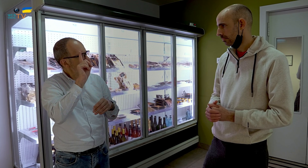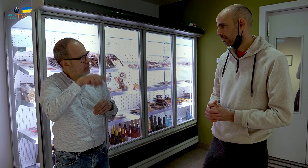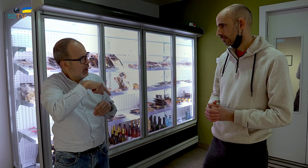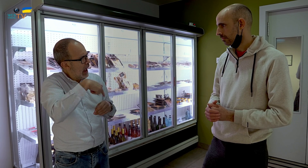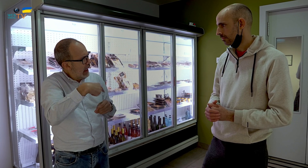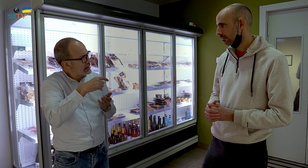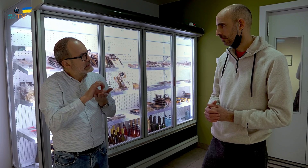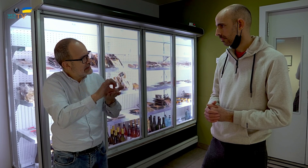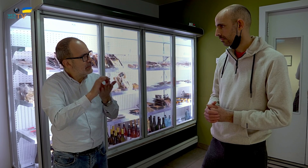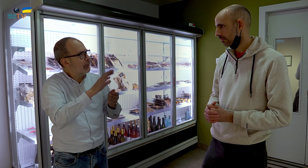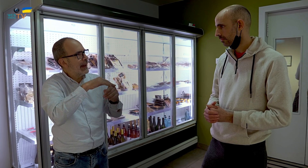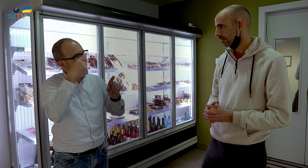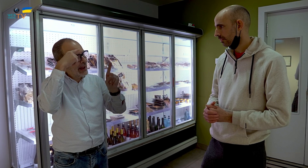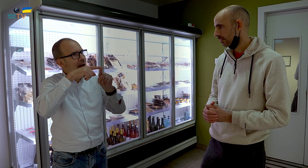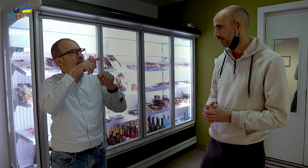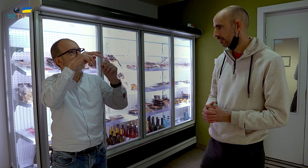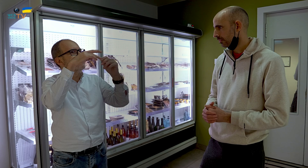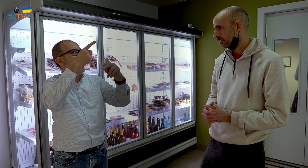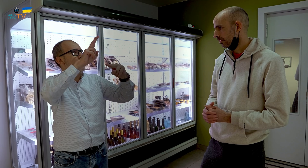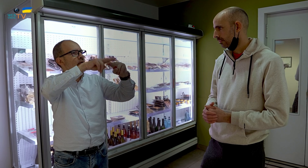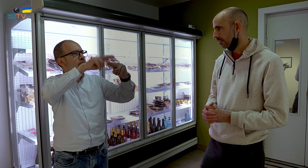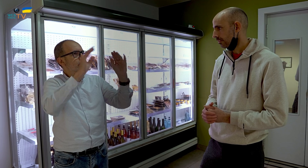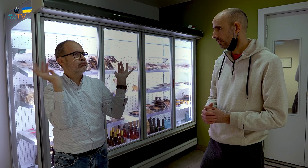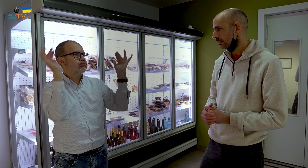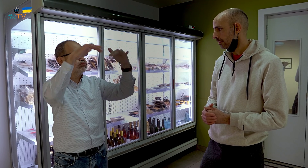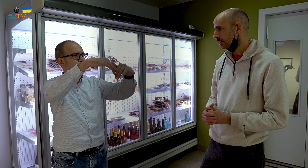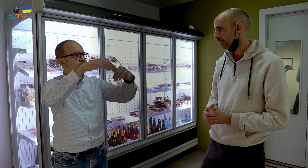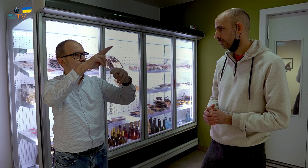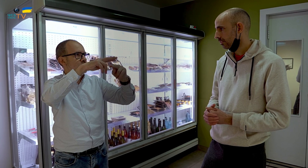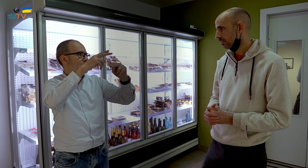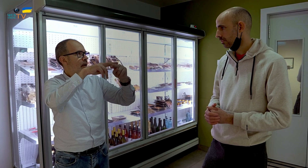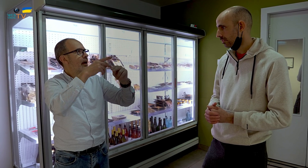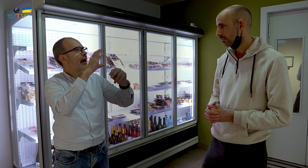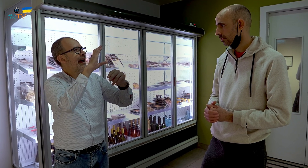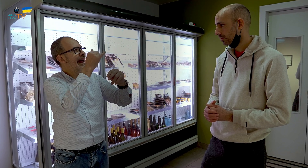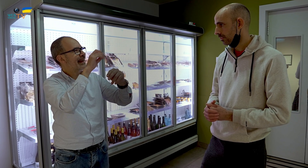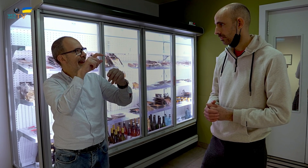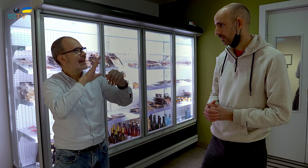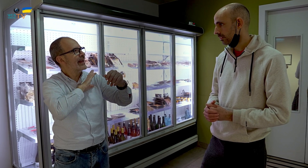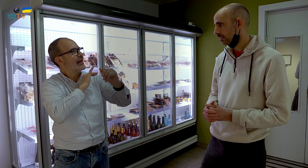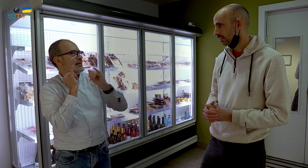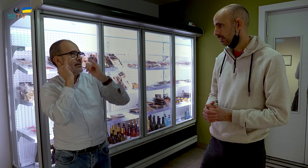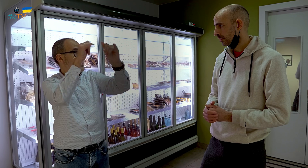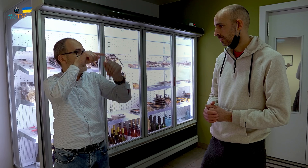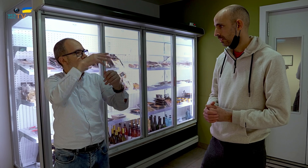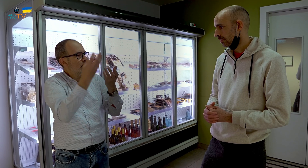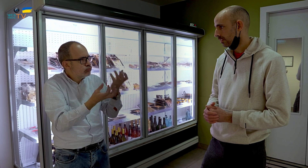¿Tenéis servicio de catering para fiestas, donde lleváis la comida hecha o cocinada a la fiesta?